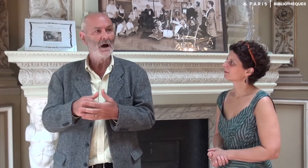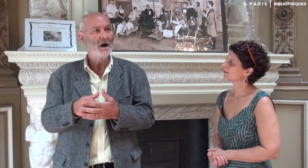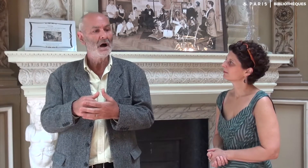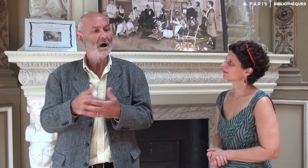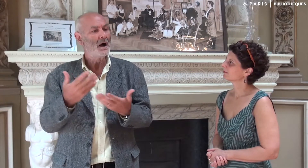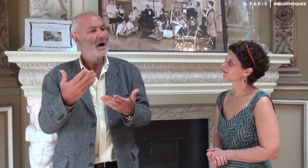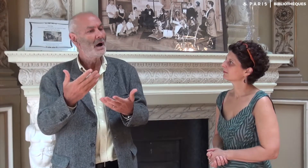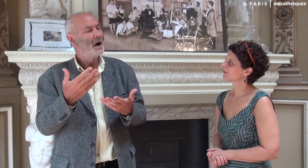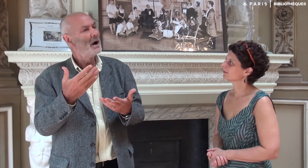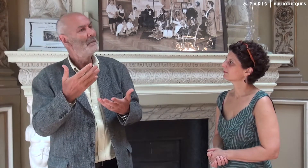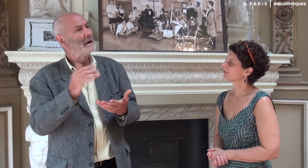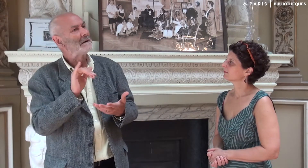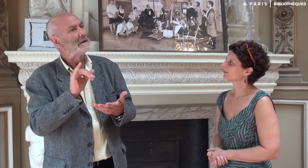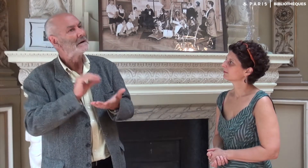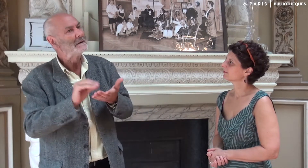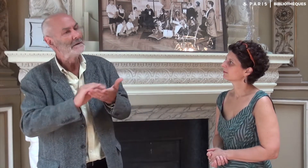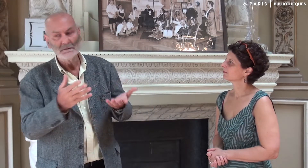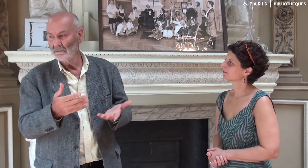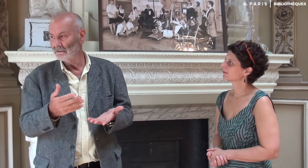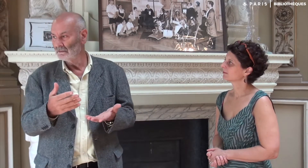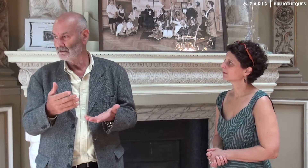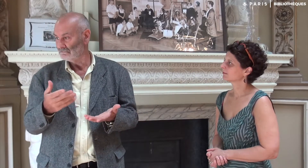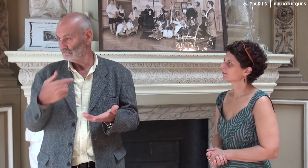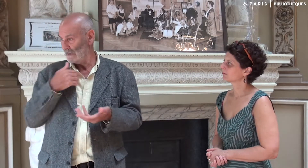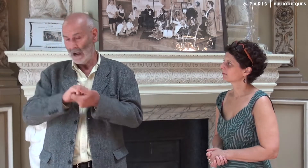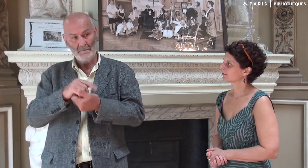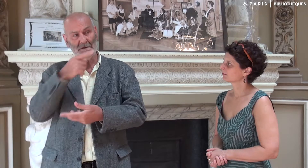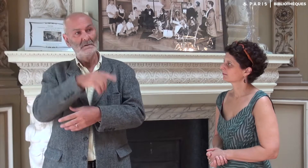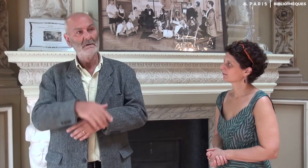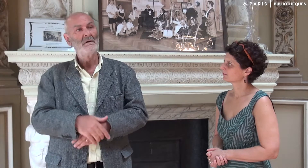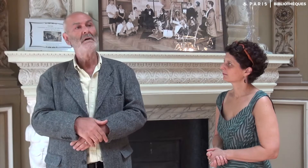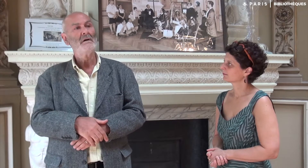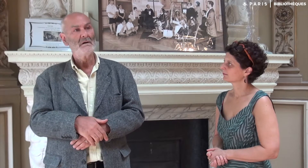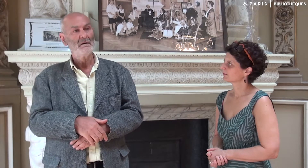Et elle m’a demandé qui allait écrire le livre. Quand je lui ai répondu que ce serait mon ami André, Katia a eu l’air déçu.